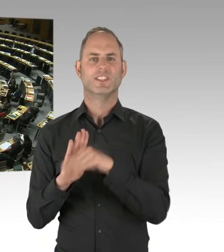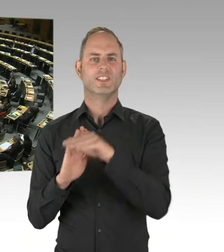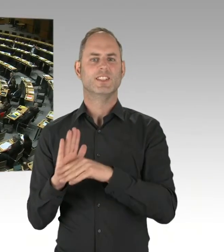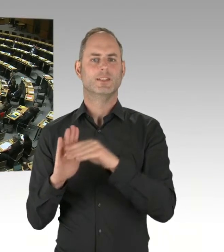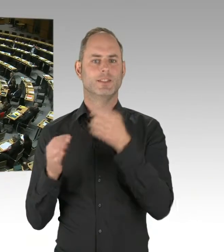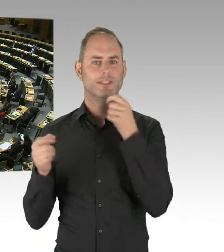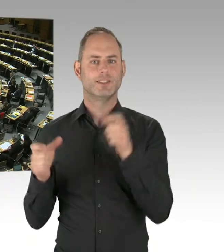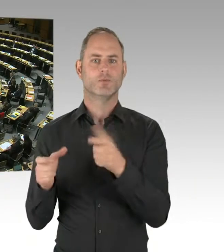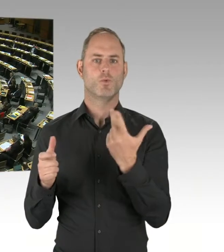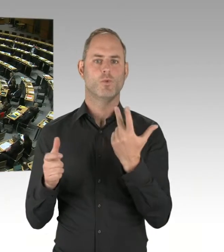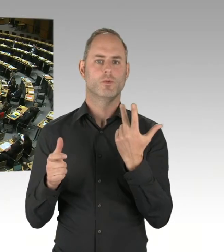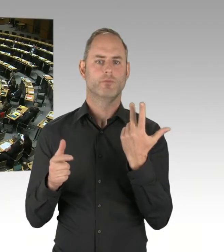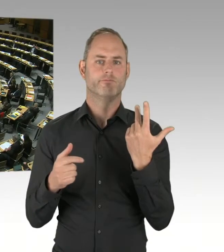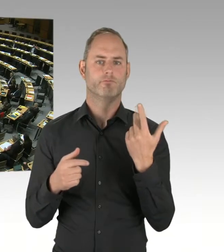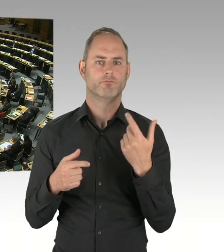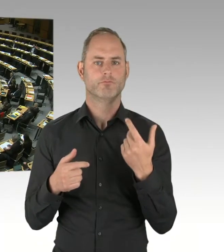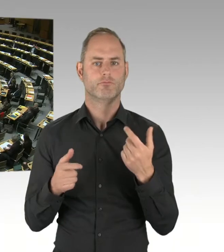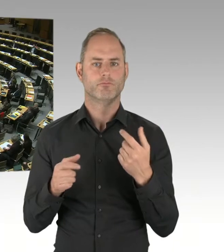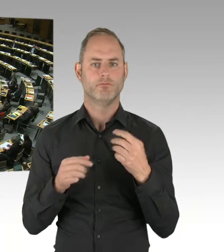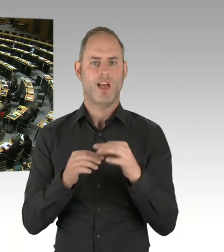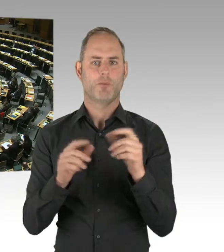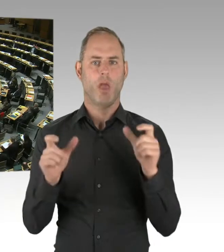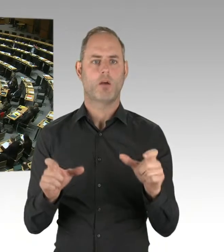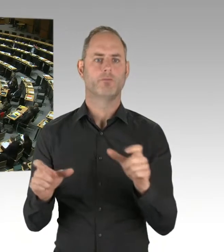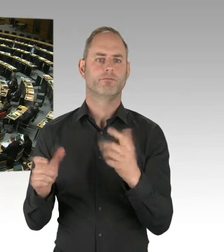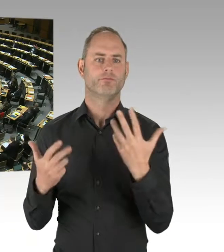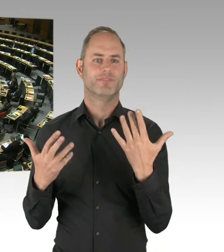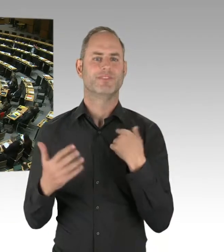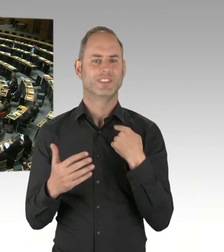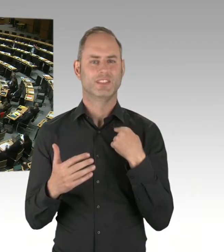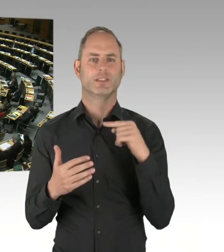(Präsidium) Vielen Dank. Die nächste Frage geht an Herrn Friederici. Bitte schön.